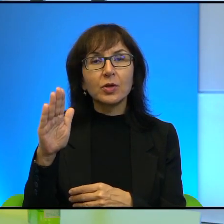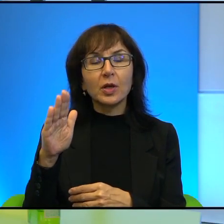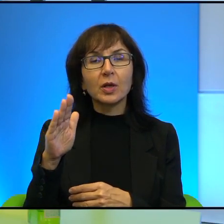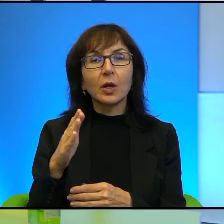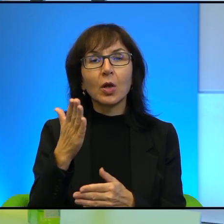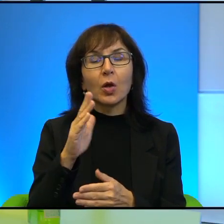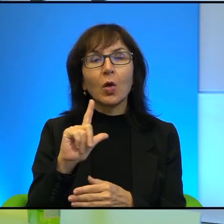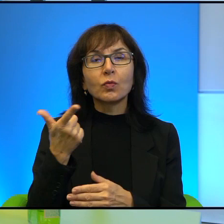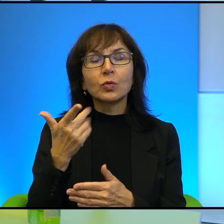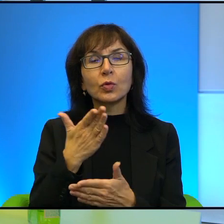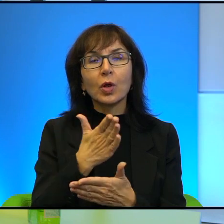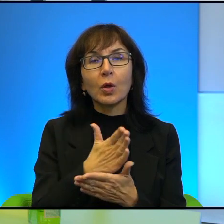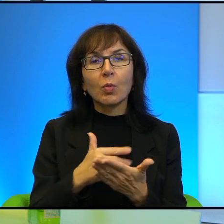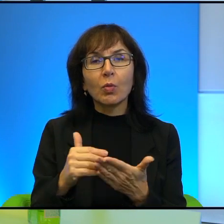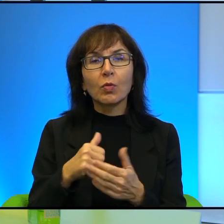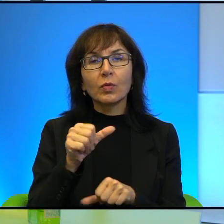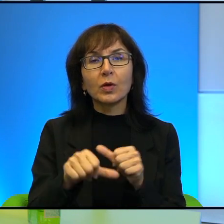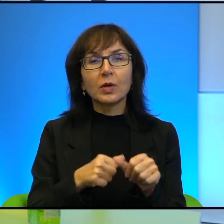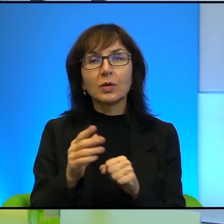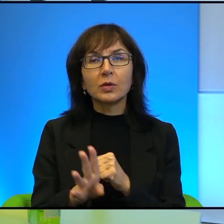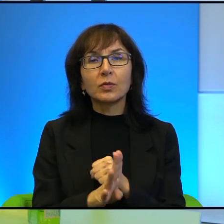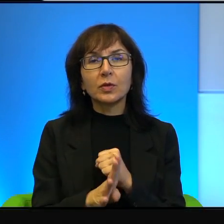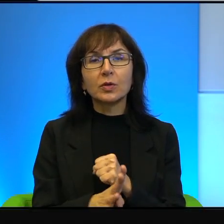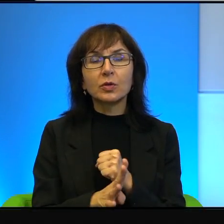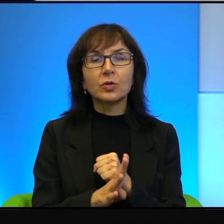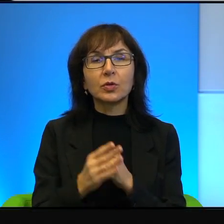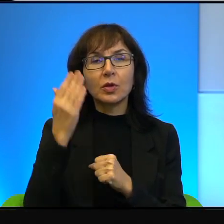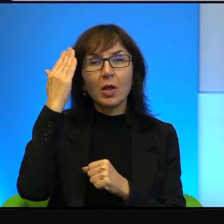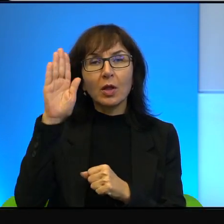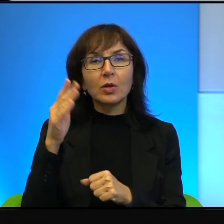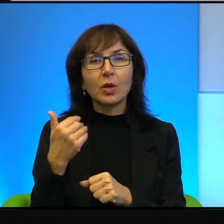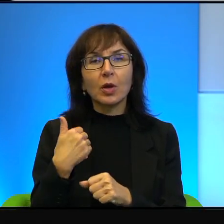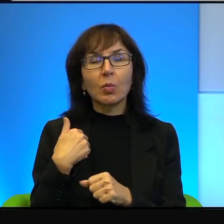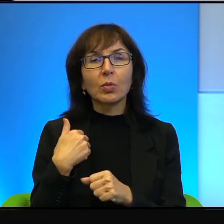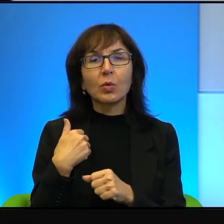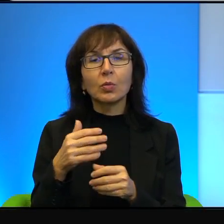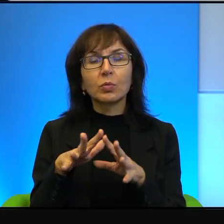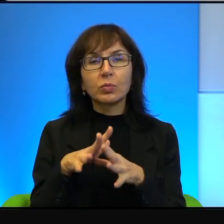lat dziewięćdziesiątych te nadzieje były bardzo rozbuchane.